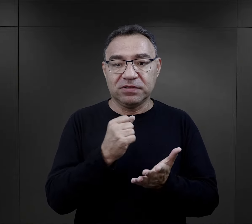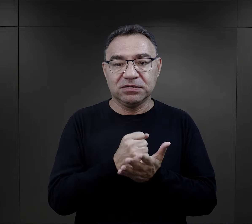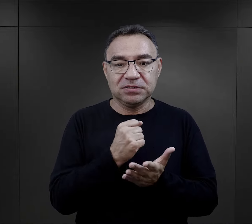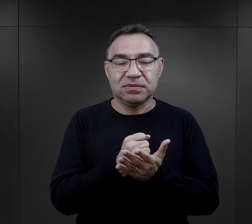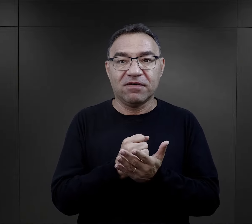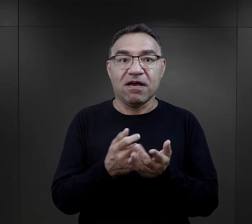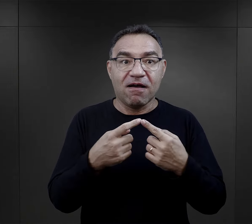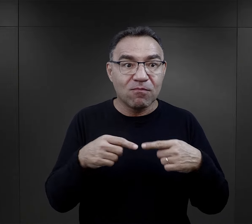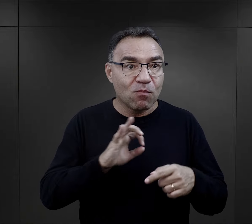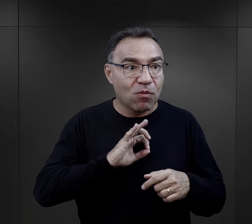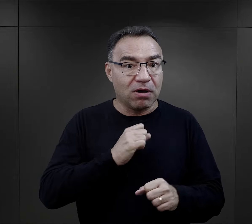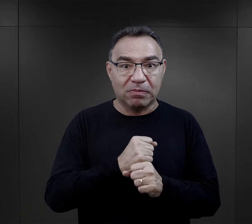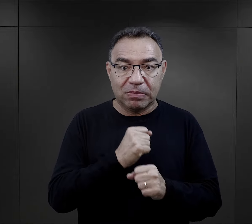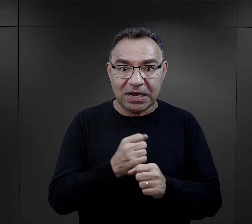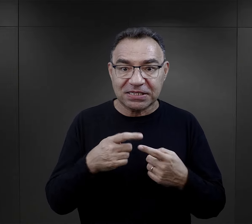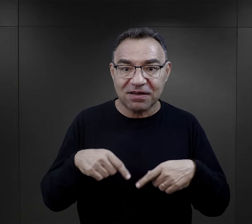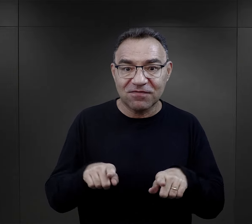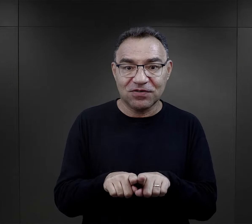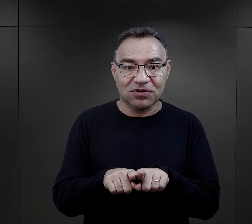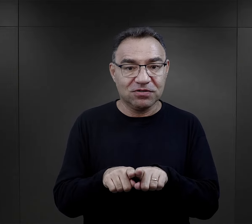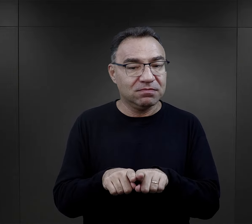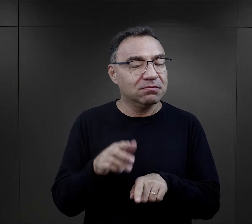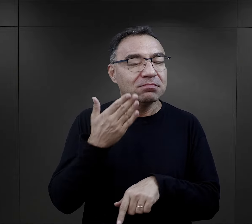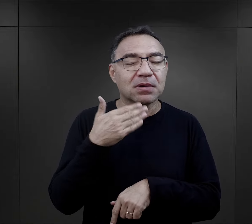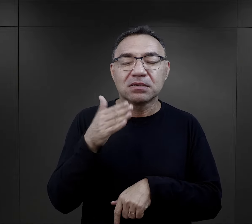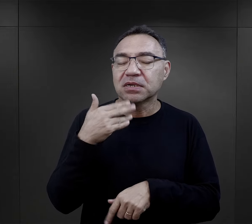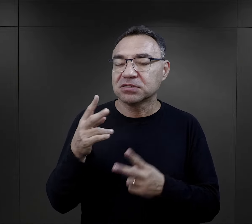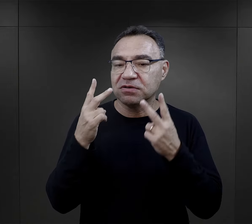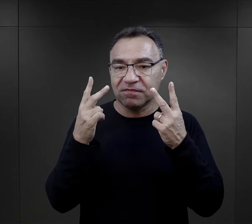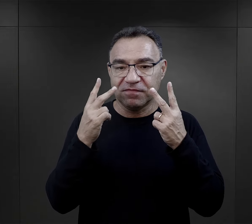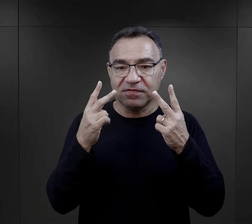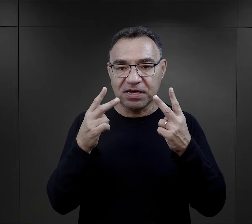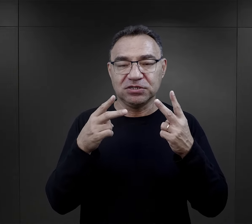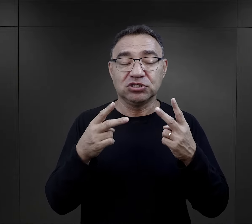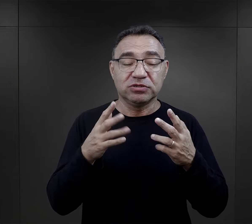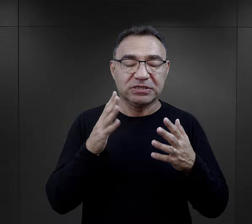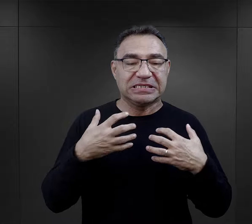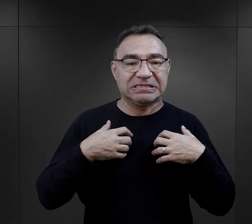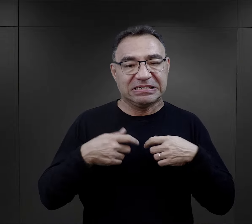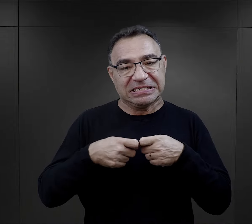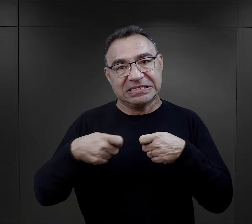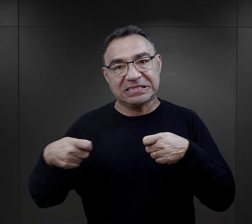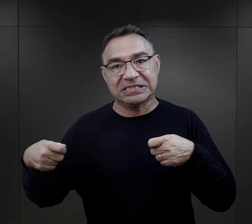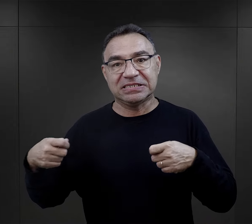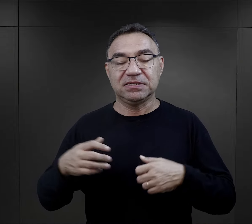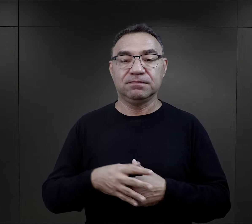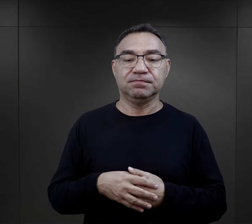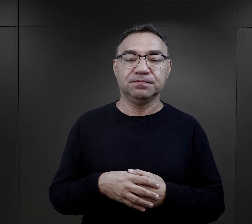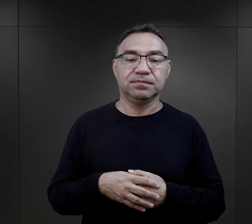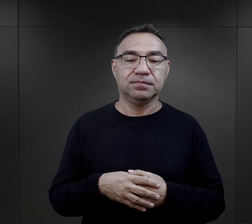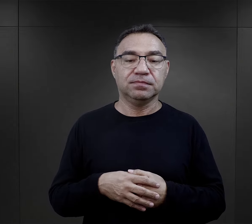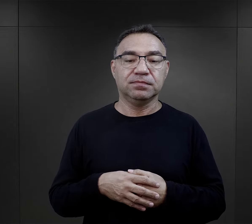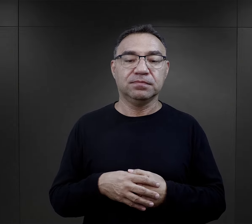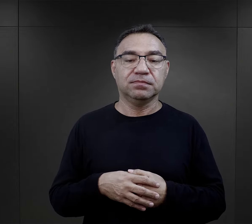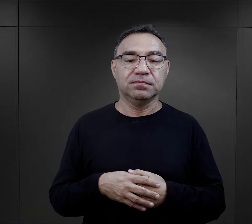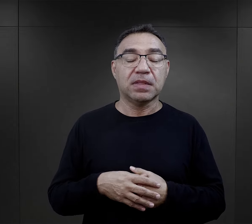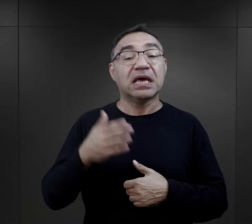ale faktycznie kwestia wykonywanej pracy była bardzo, bardzo istotna dla przeżycia obozu.